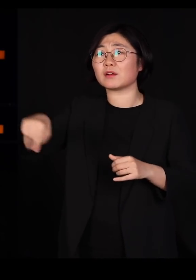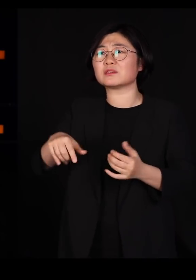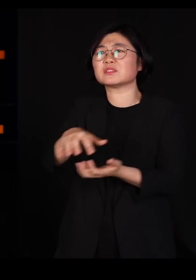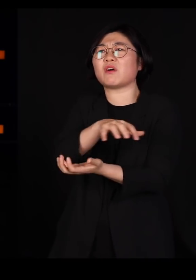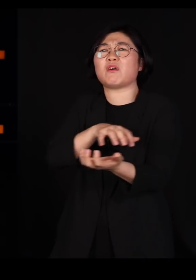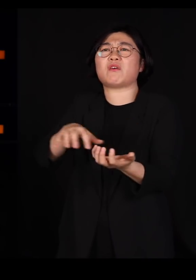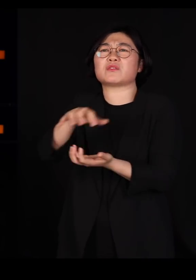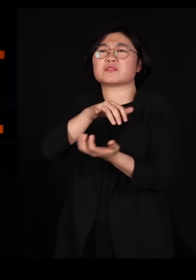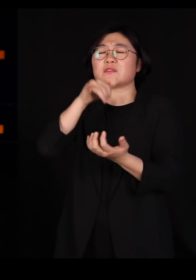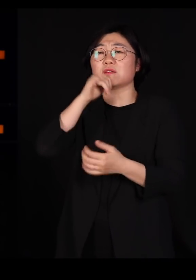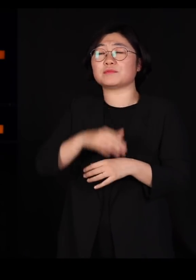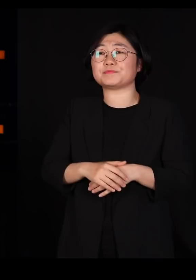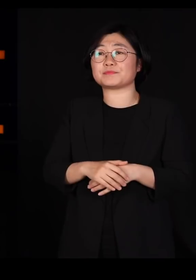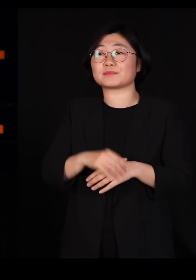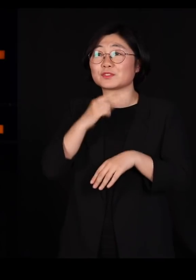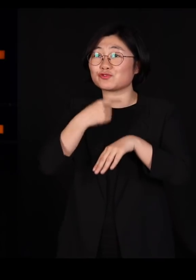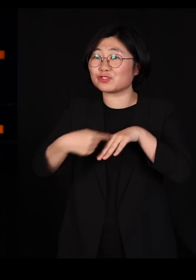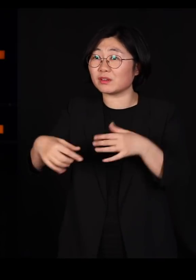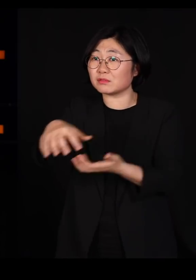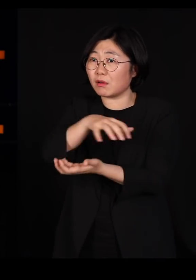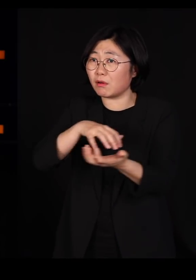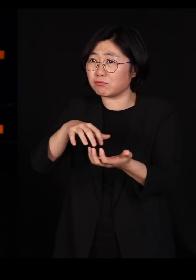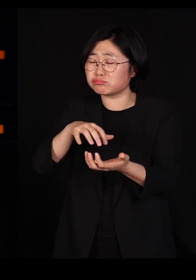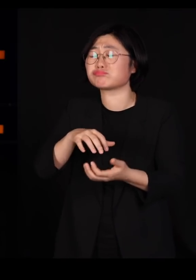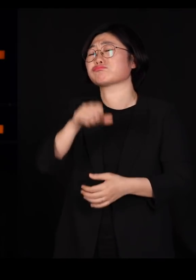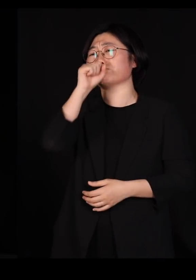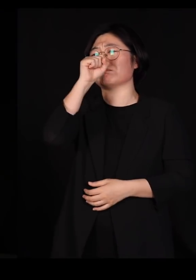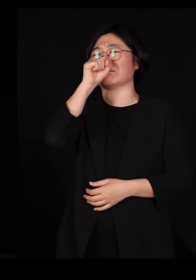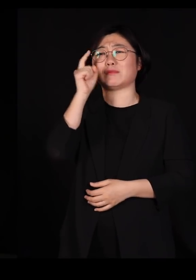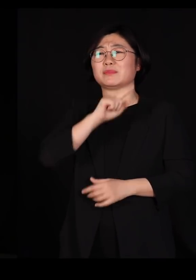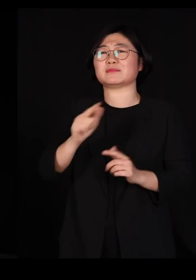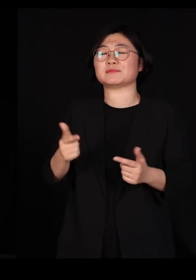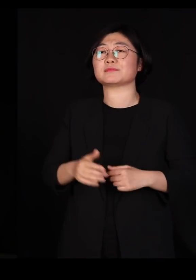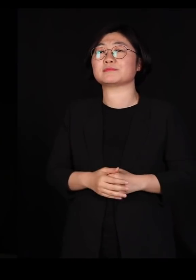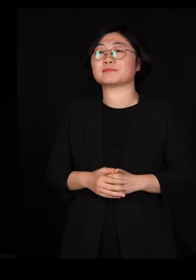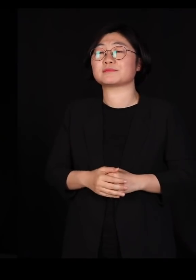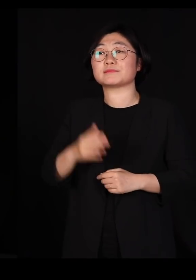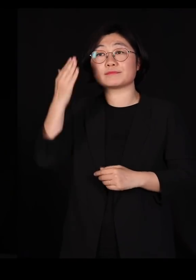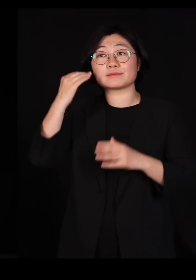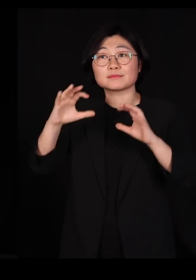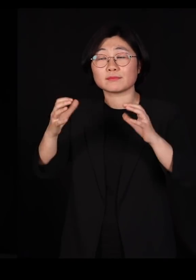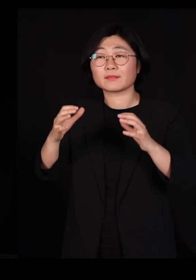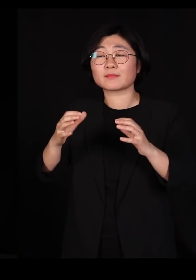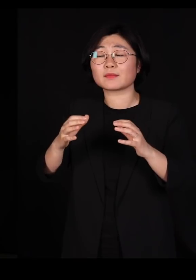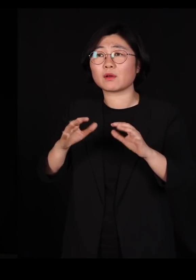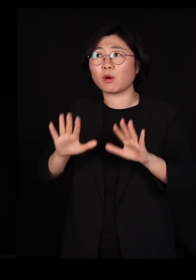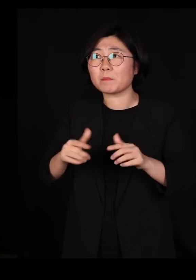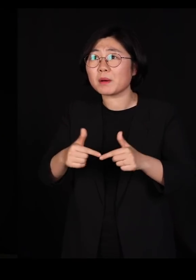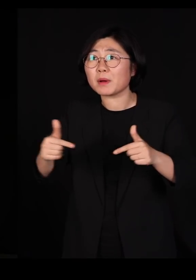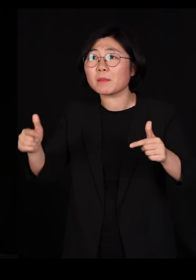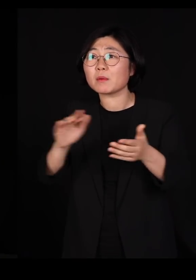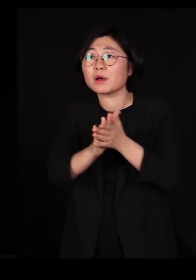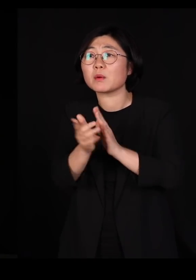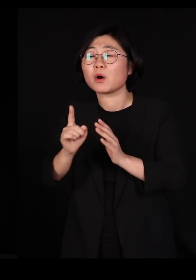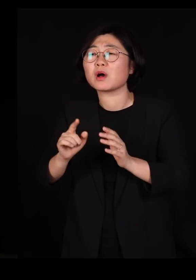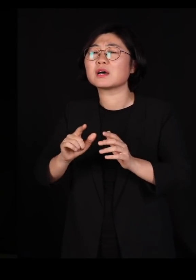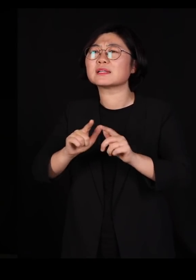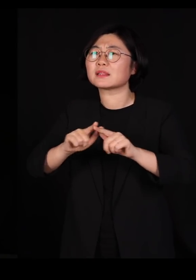그런데 유전자는 섞여 있는 게 좋은 겁니다 어느덧 우리나라는 다민족 국가가 되어가고 있습니다